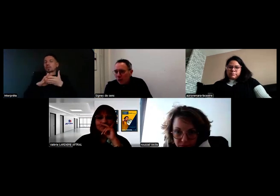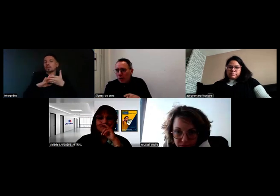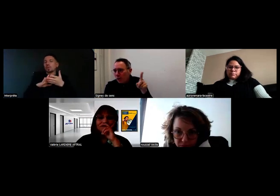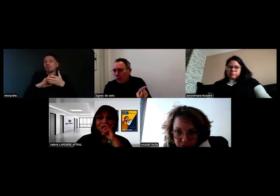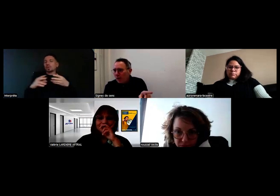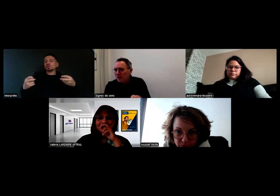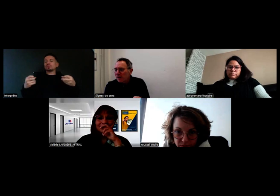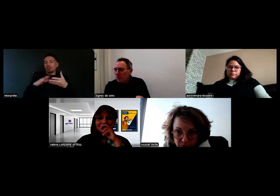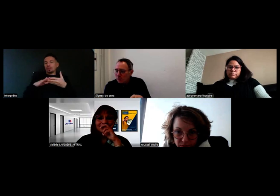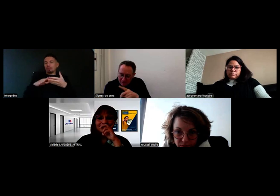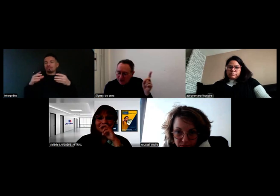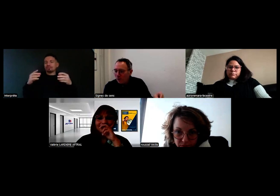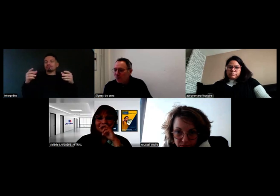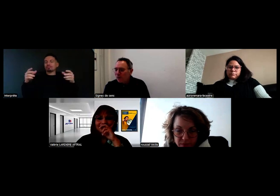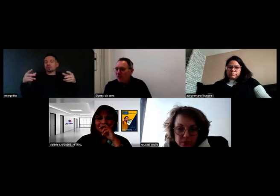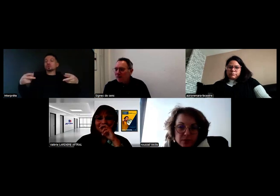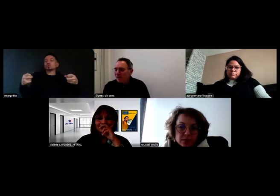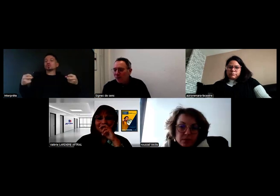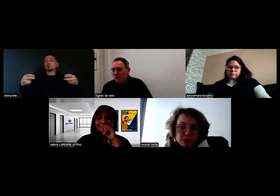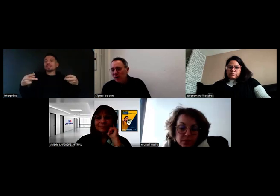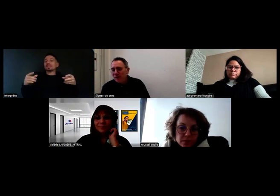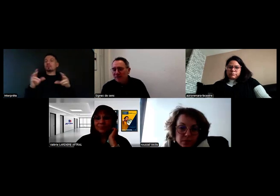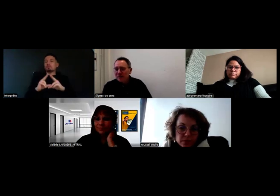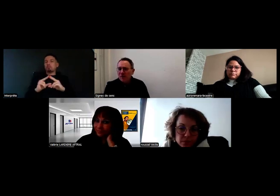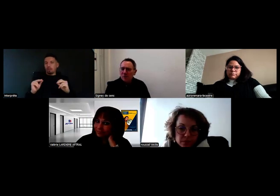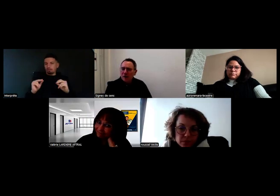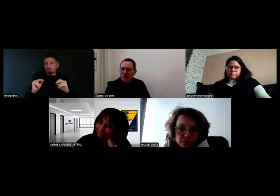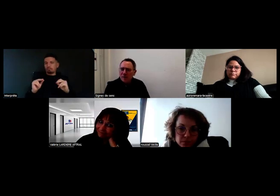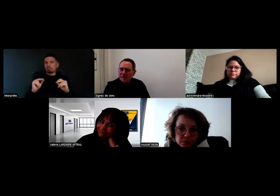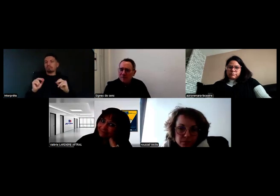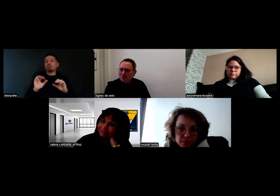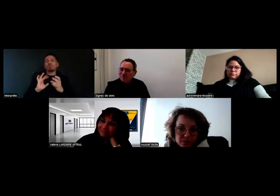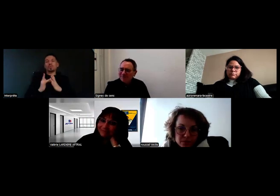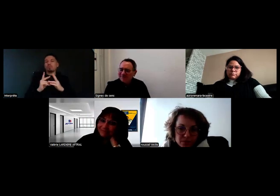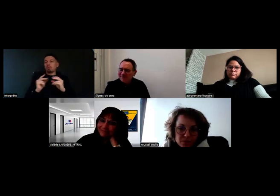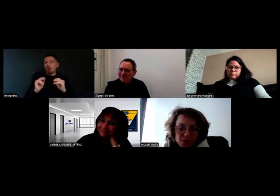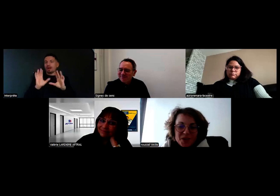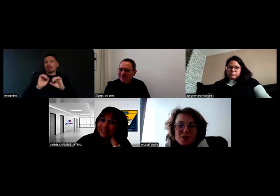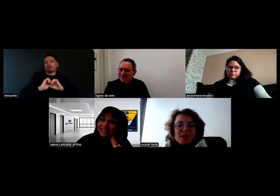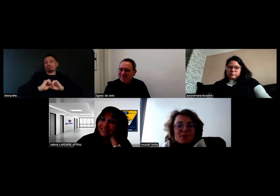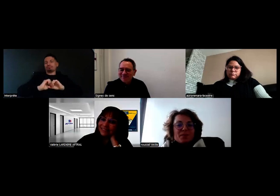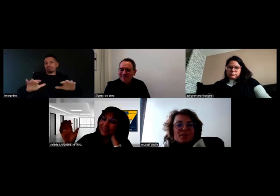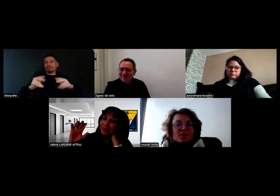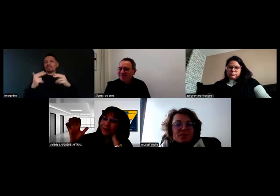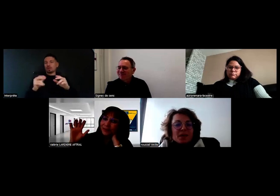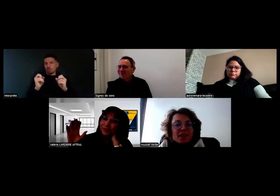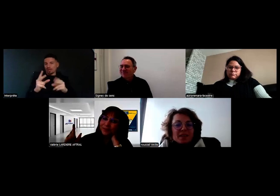Le temps que les sous-titres soient faits, et on enverra la vidéo à tous les participants. OK, super. - Merci, à bientôt.